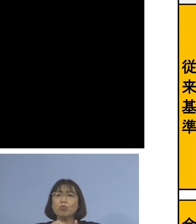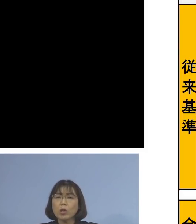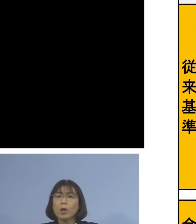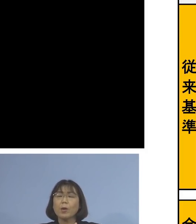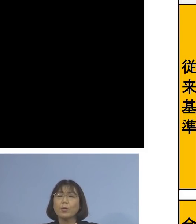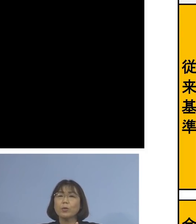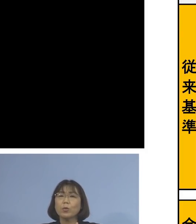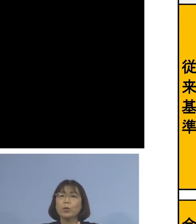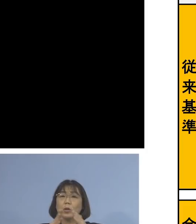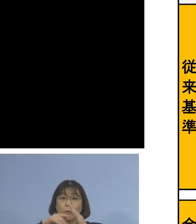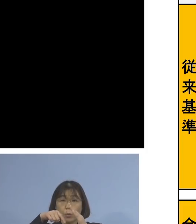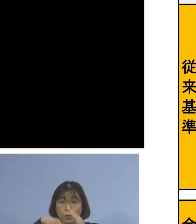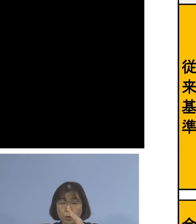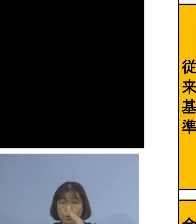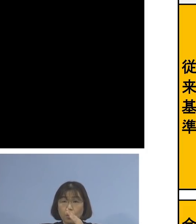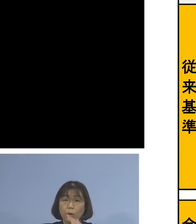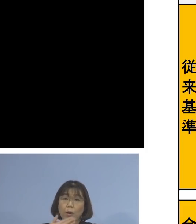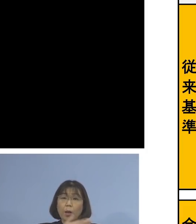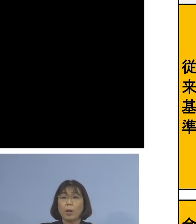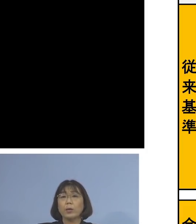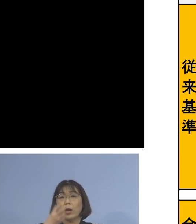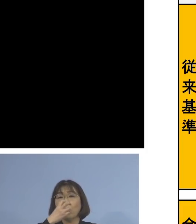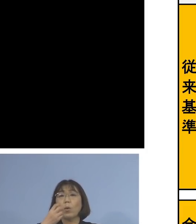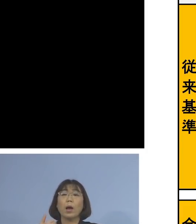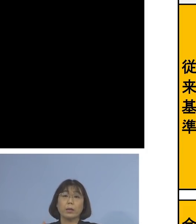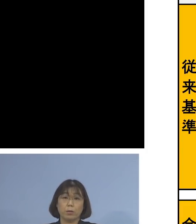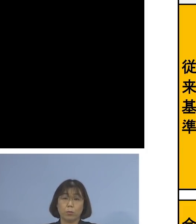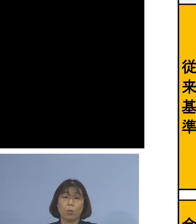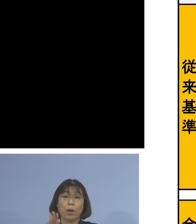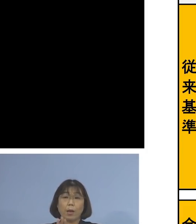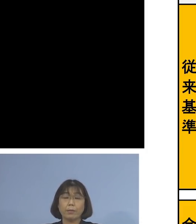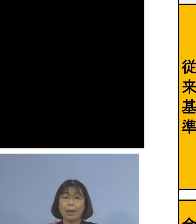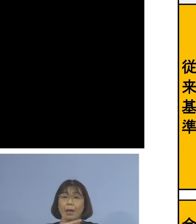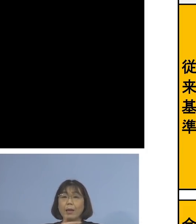自宅で健康観察しなければ ならないものが7日間へと